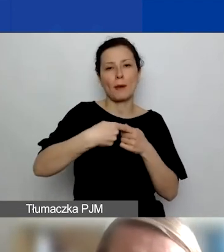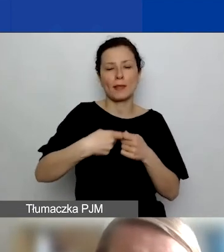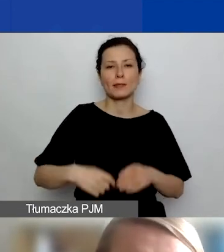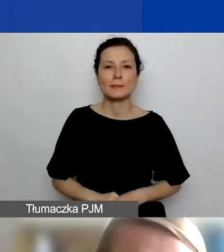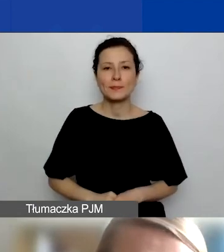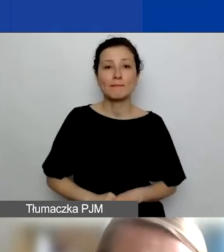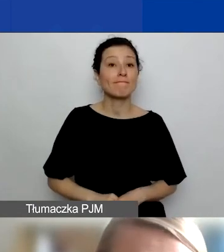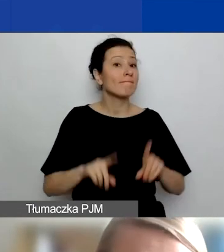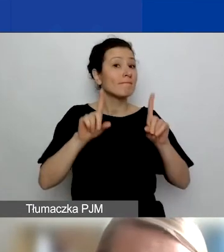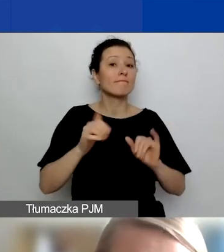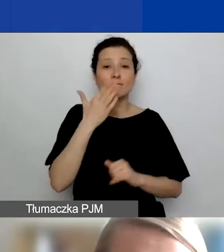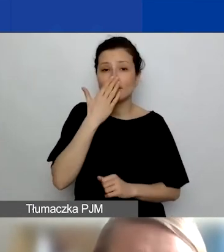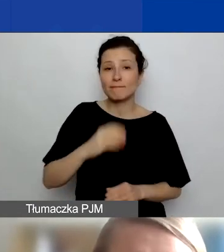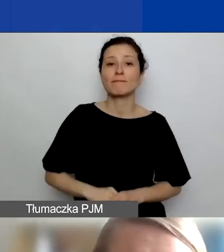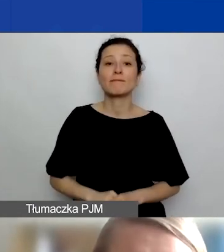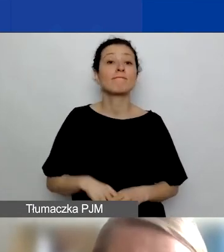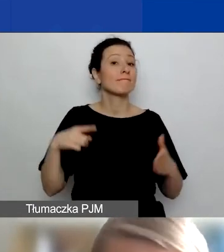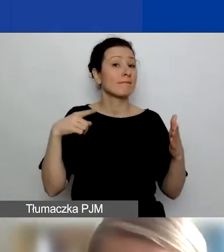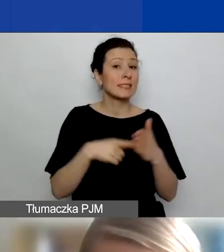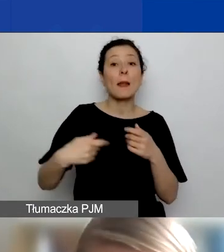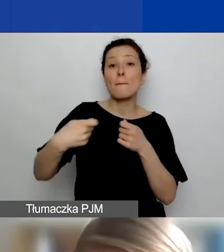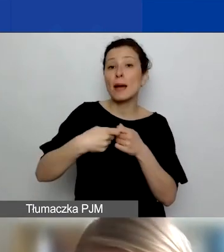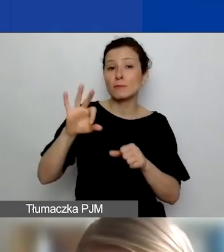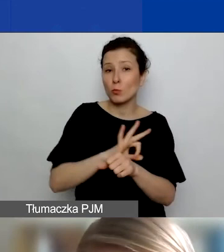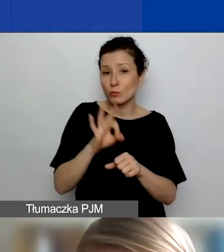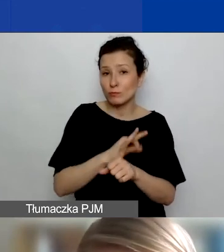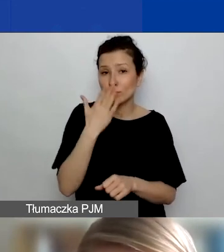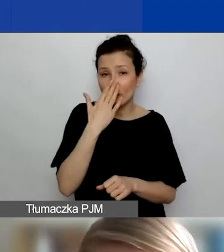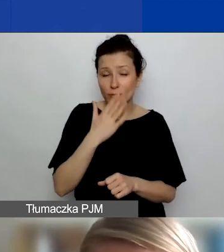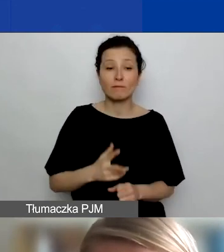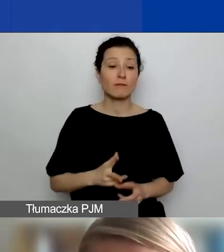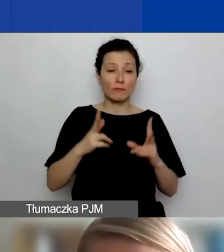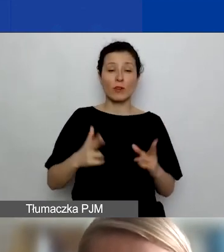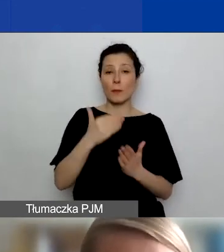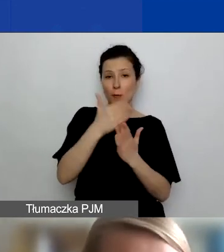Zacznę od tego, że celem partnerstw projektowych w naszym programie jest generalnie to,